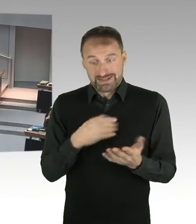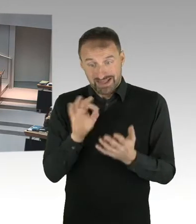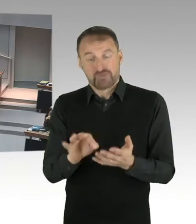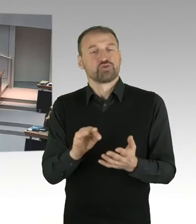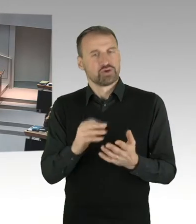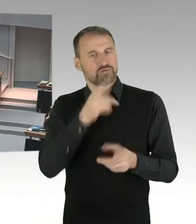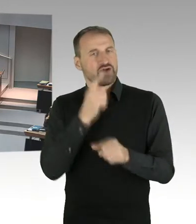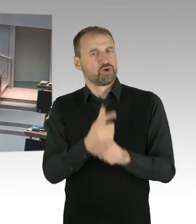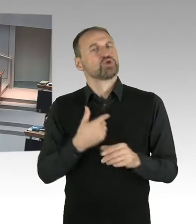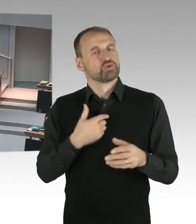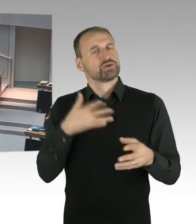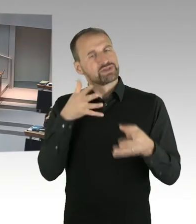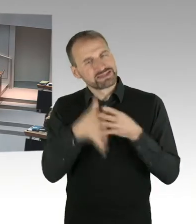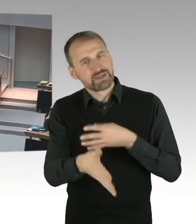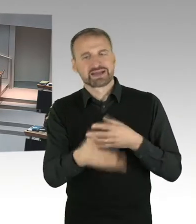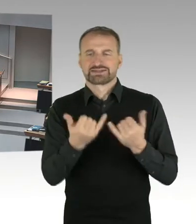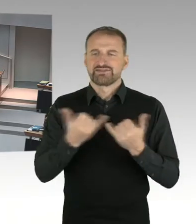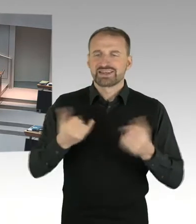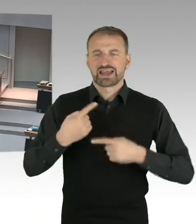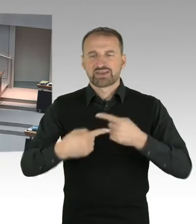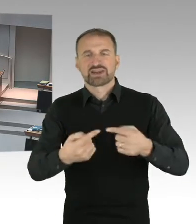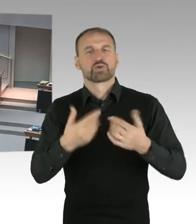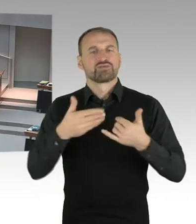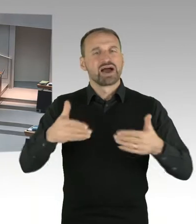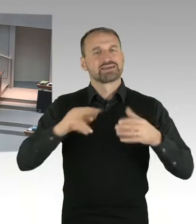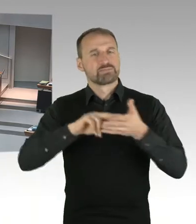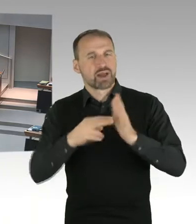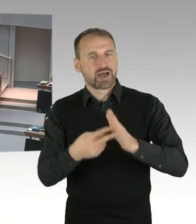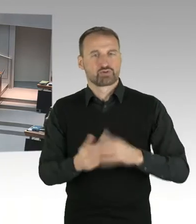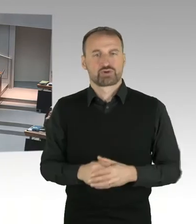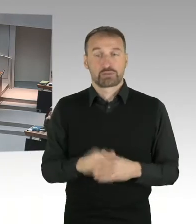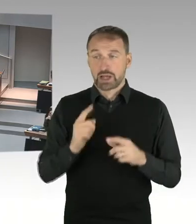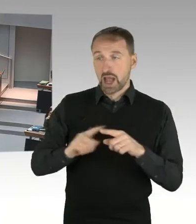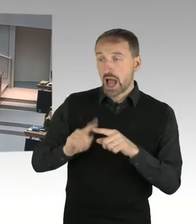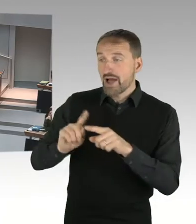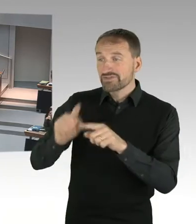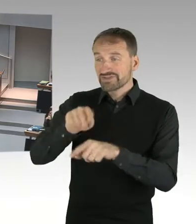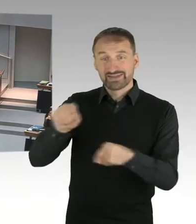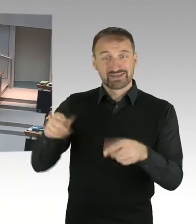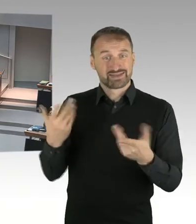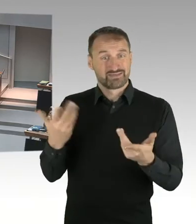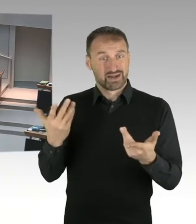dass wir an einem solchen Ort mit Partnern zusammenarbeiten, wo es keinen Anschein eines bösen Scheins gibt.